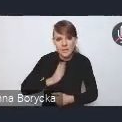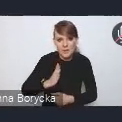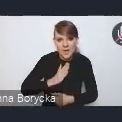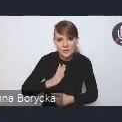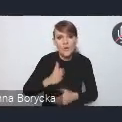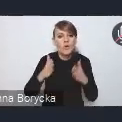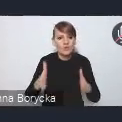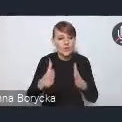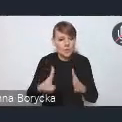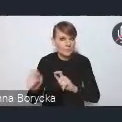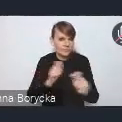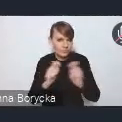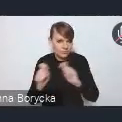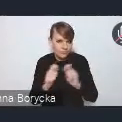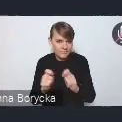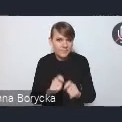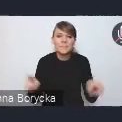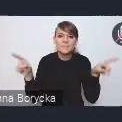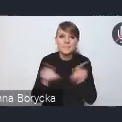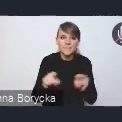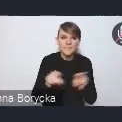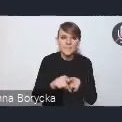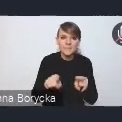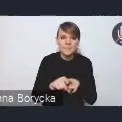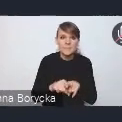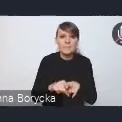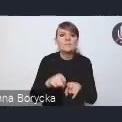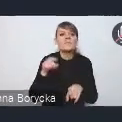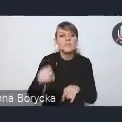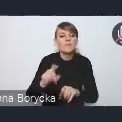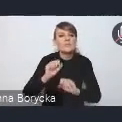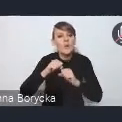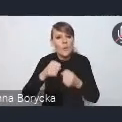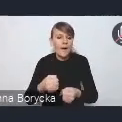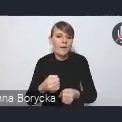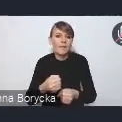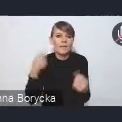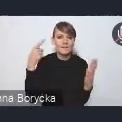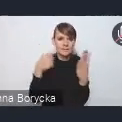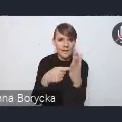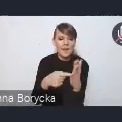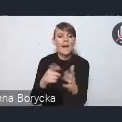oraz z działaniami na rzecz mobilności miejskiej.